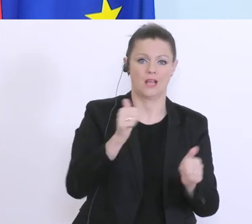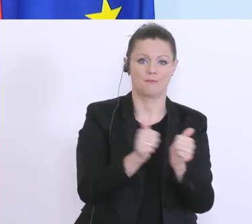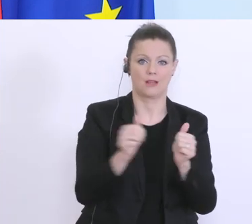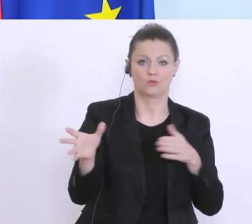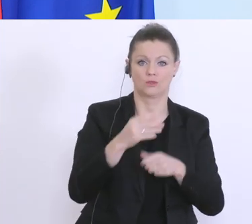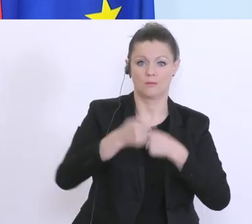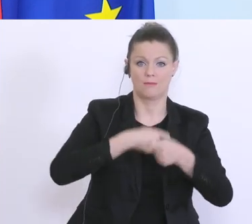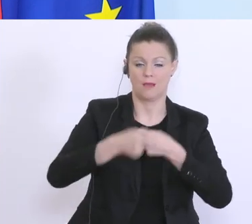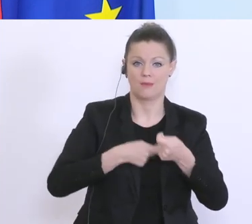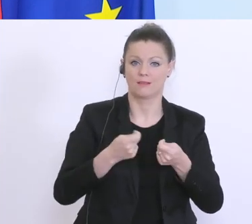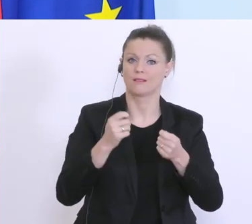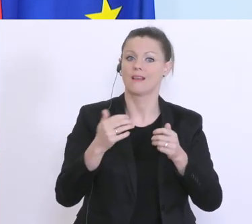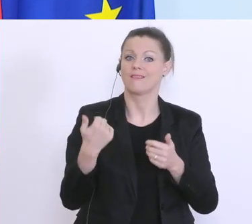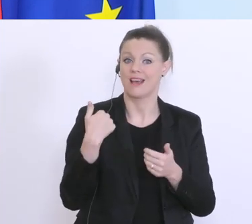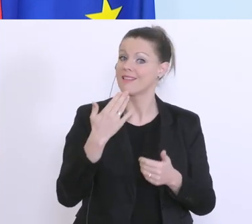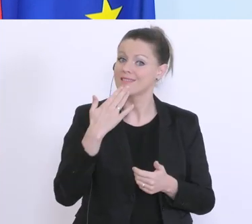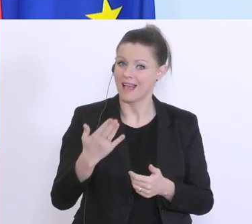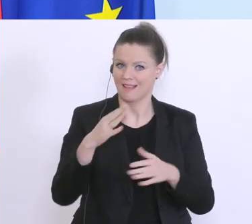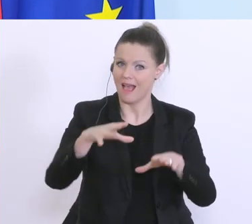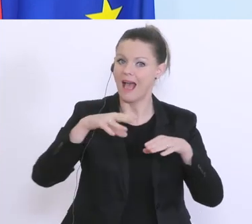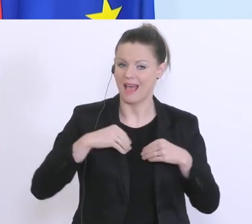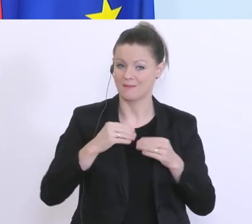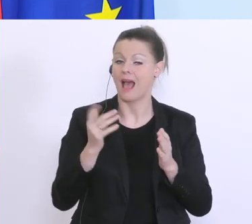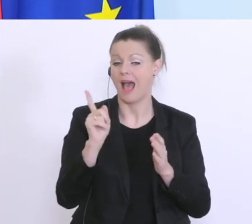aber dafür braucht’s mehr Geld als ursprünglich vorgesehen, deswegen,